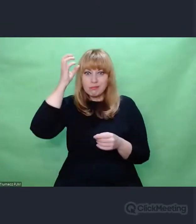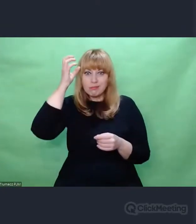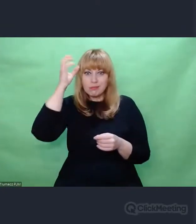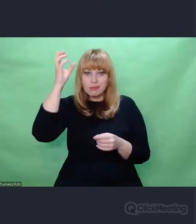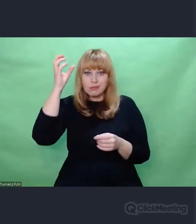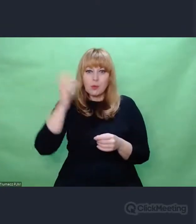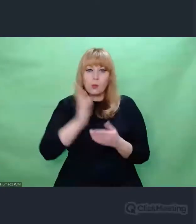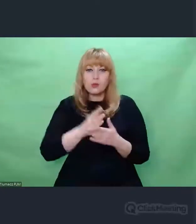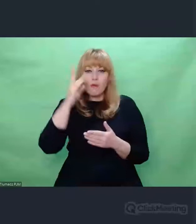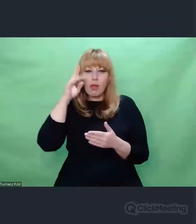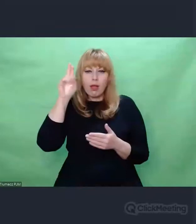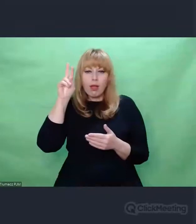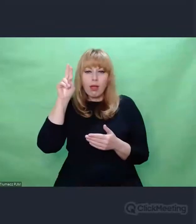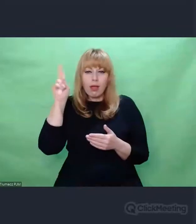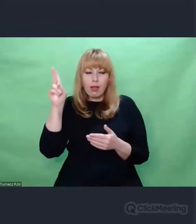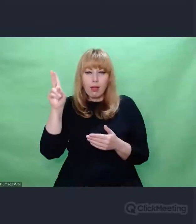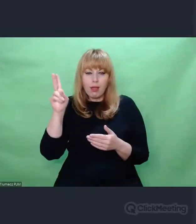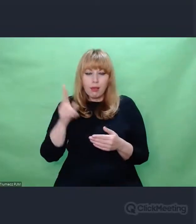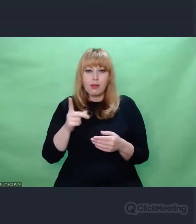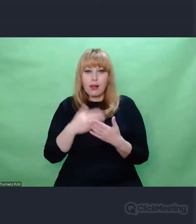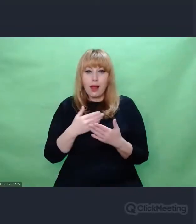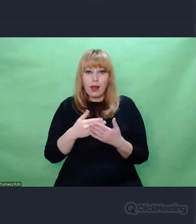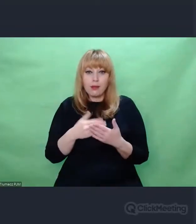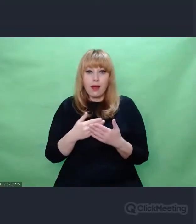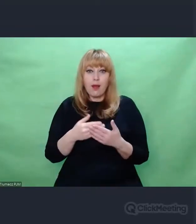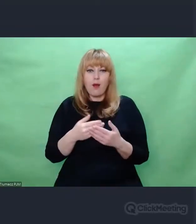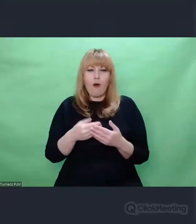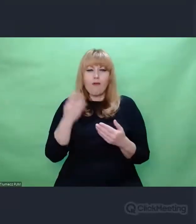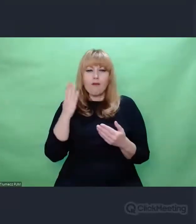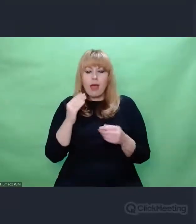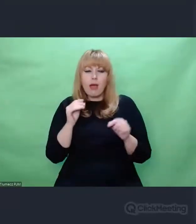Jedną z tych zdolności - kluczową - był słuch. I to słuch szczególny.